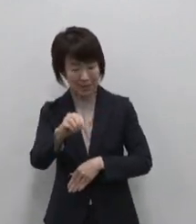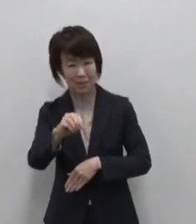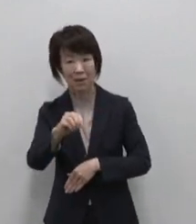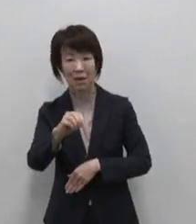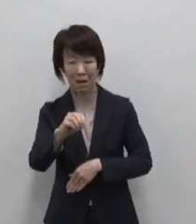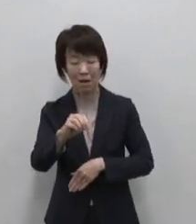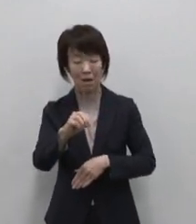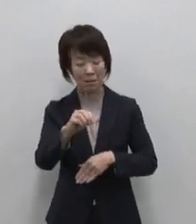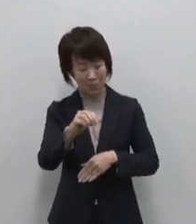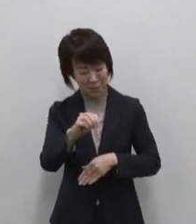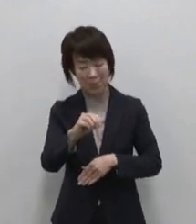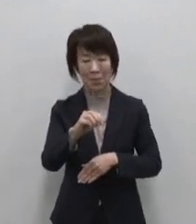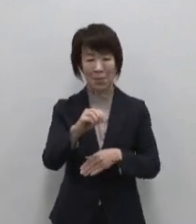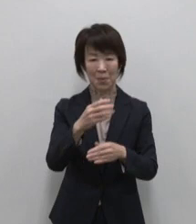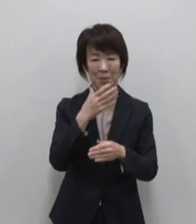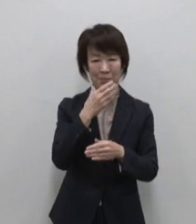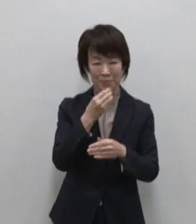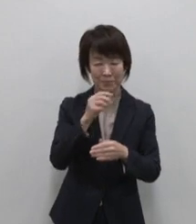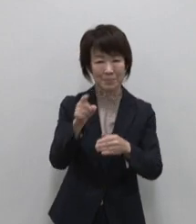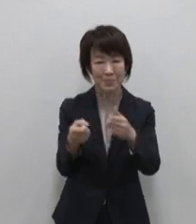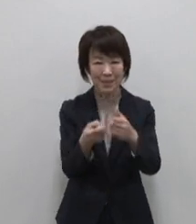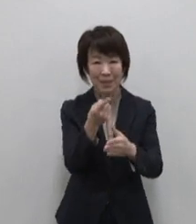あふれんばかりの恵みが多き島です